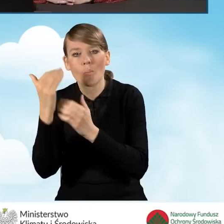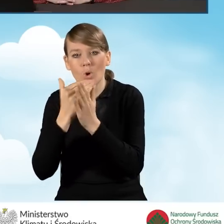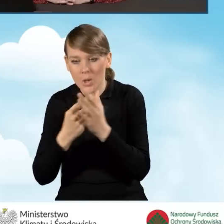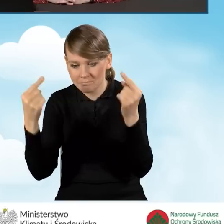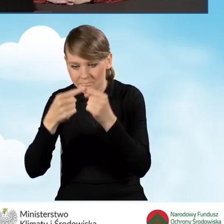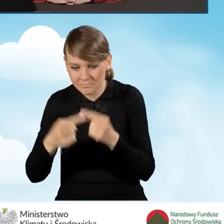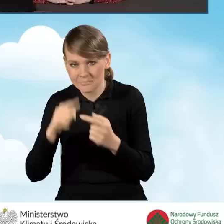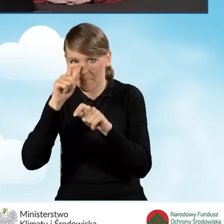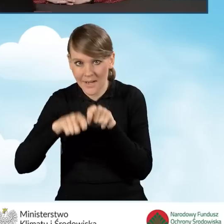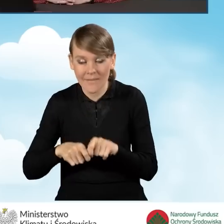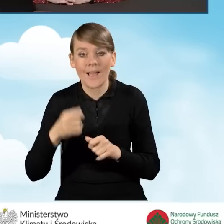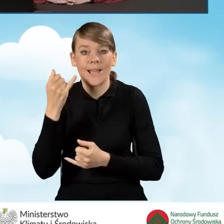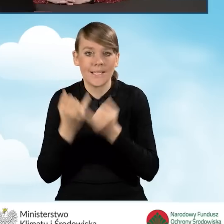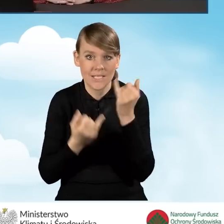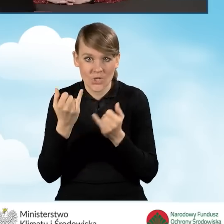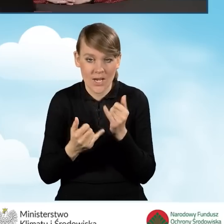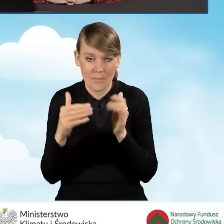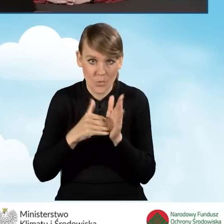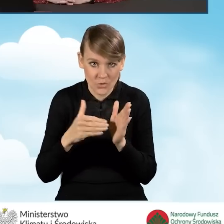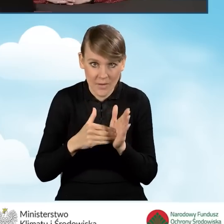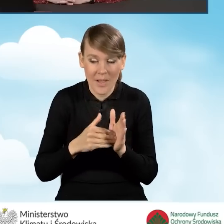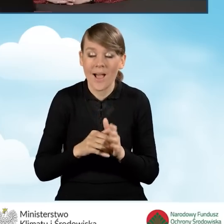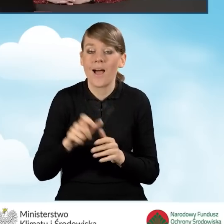W sytuacji, jeżeli jest taka konieczność, beneficjent zostaje